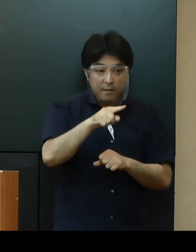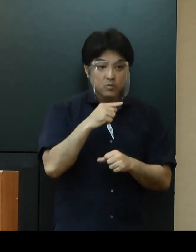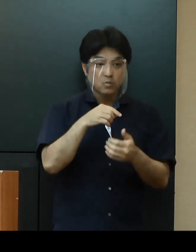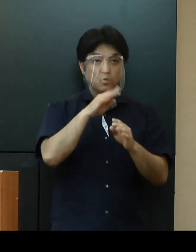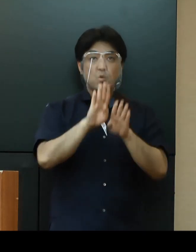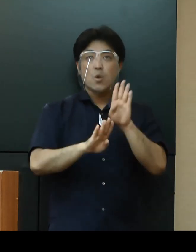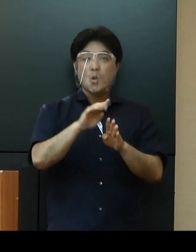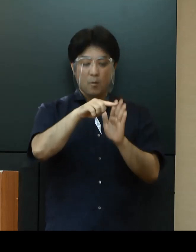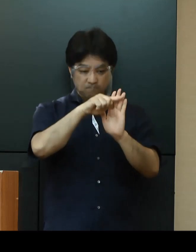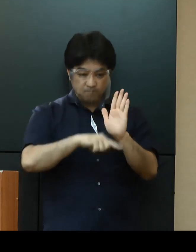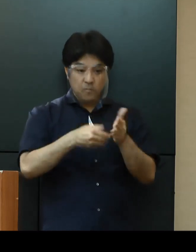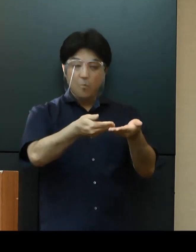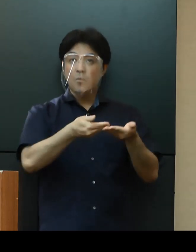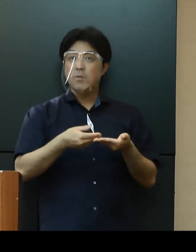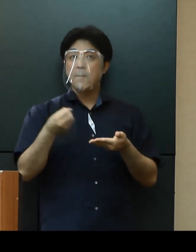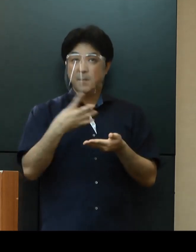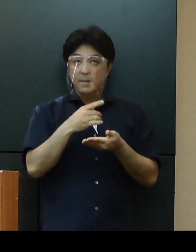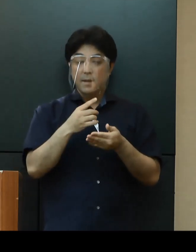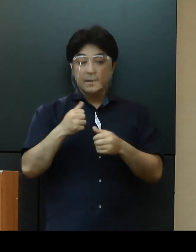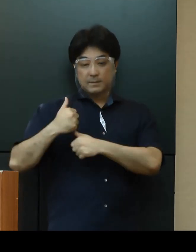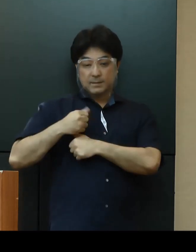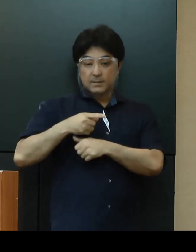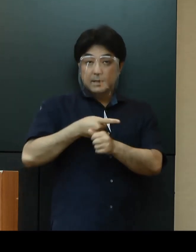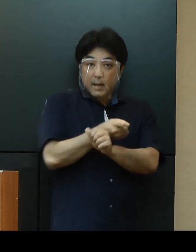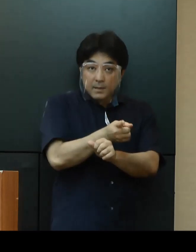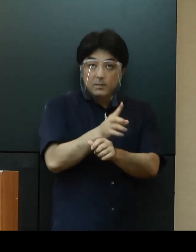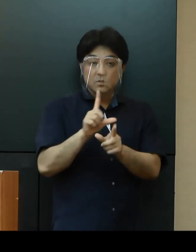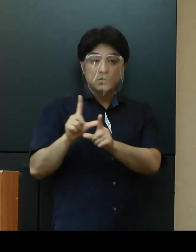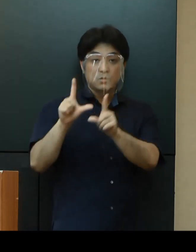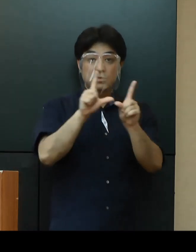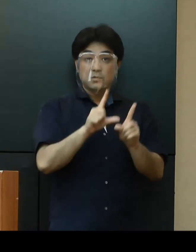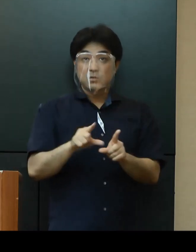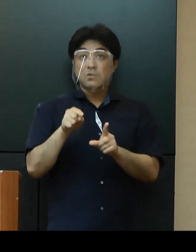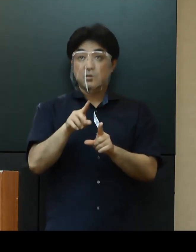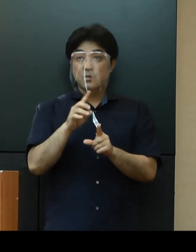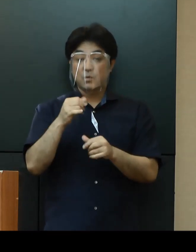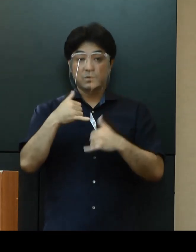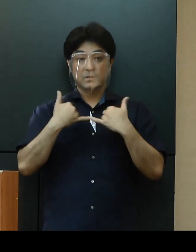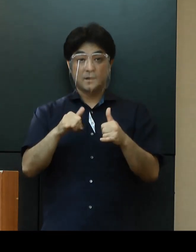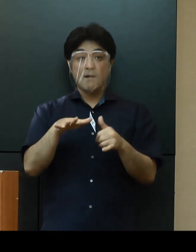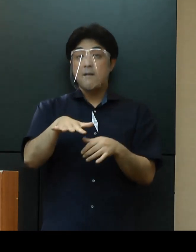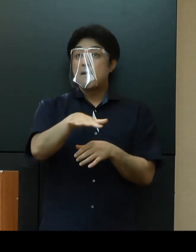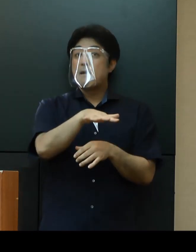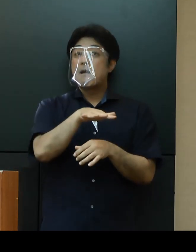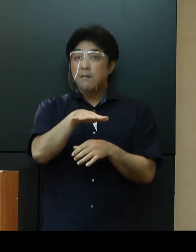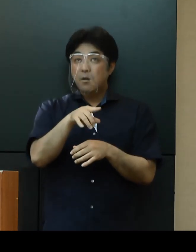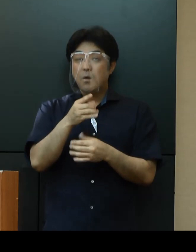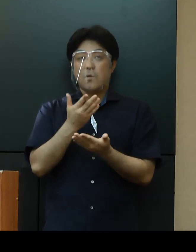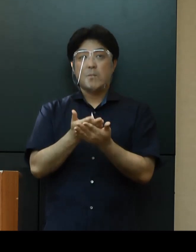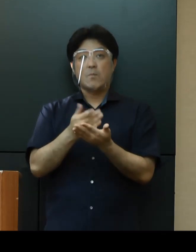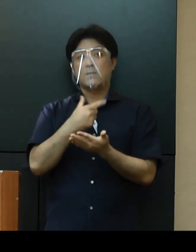さらに基地の外に住む米軍人軍属等への感染防止対策などを求めてまいりたいと思います